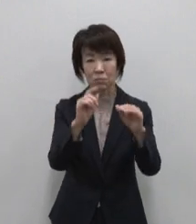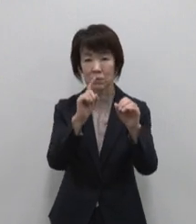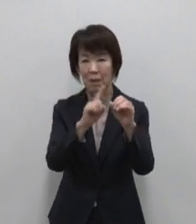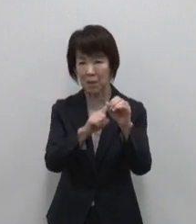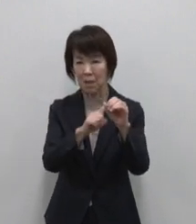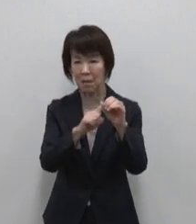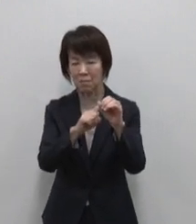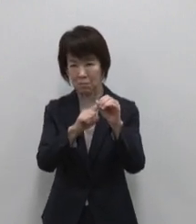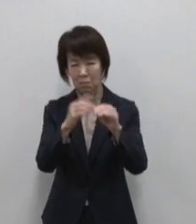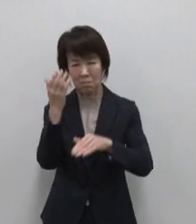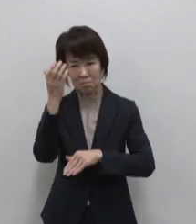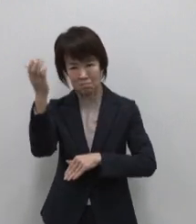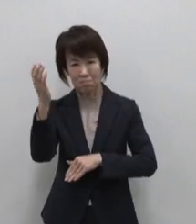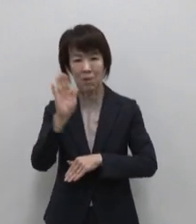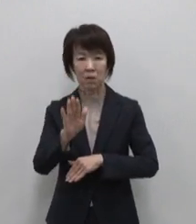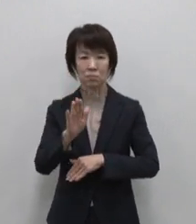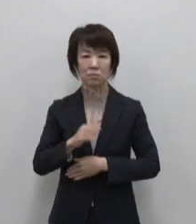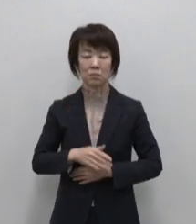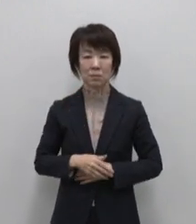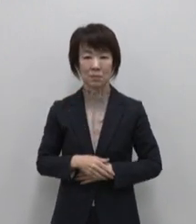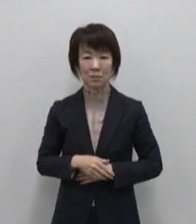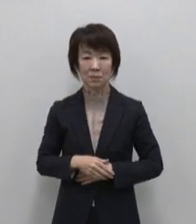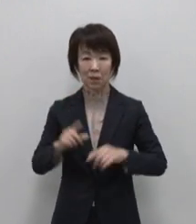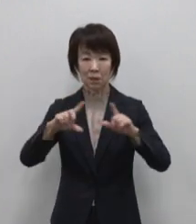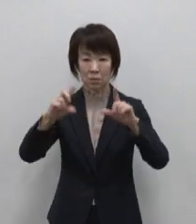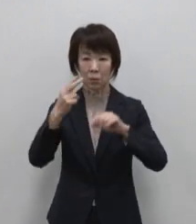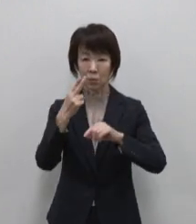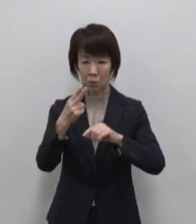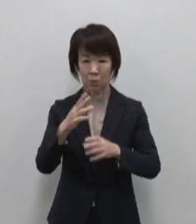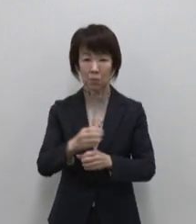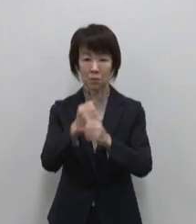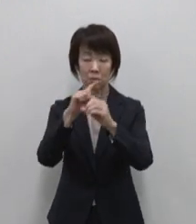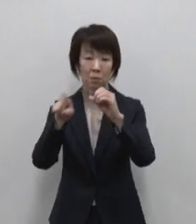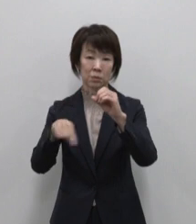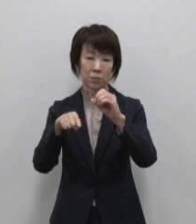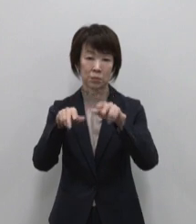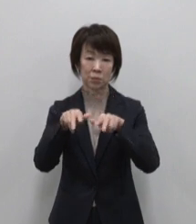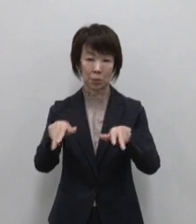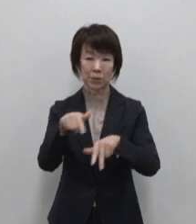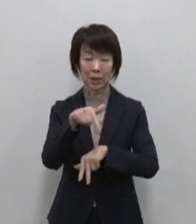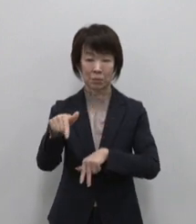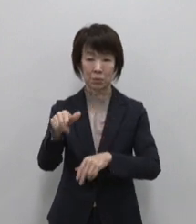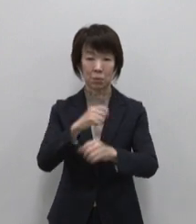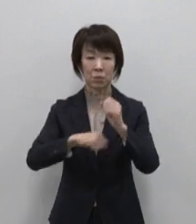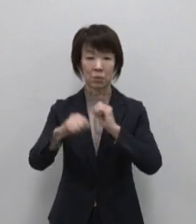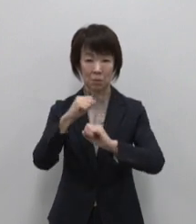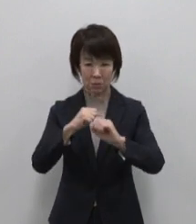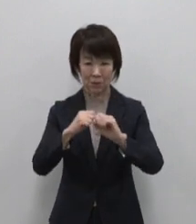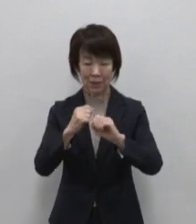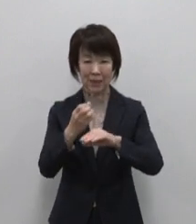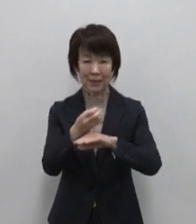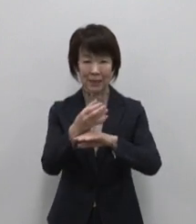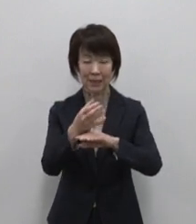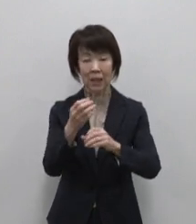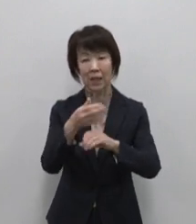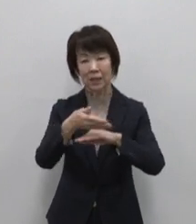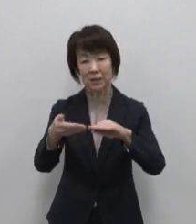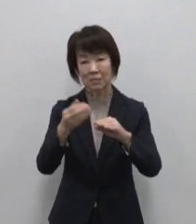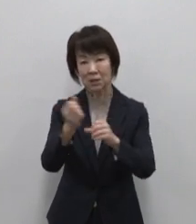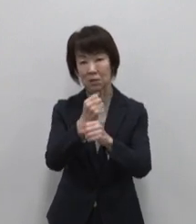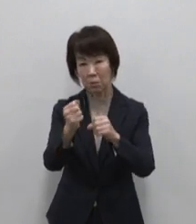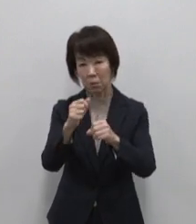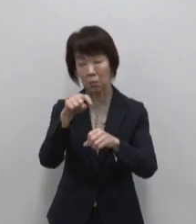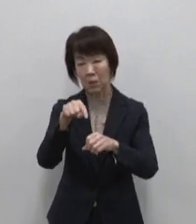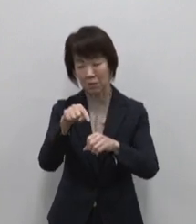東京都総務局行政部が取り組む 東京宝島事業はこうした宝物や